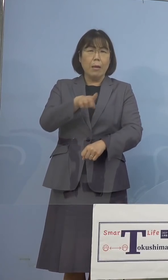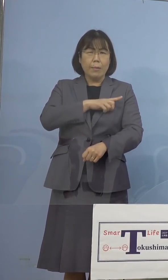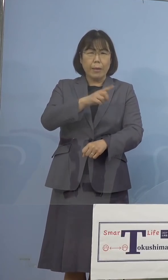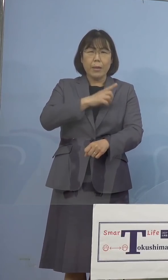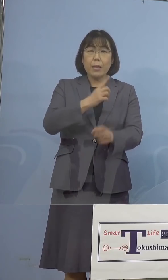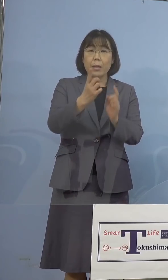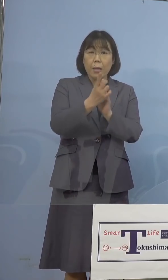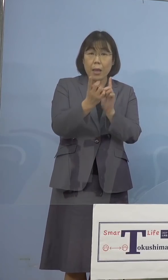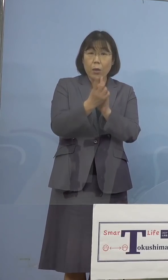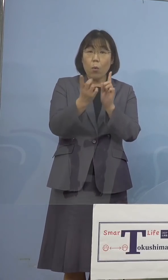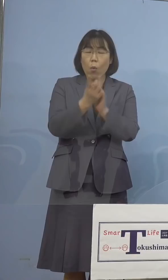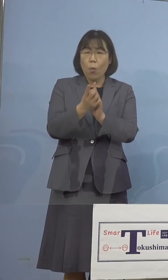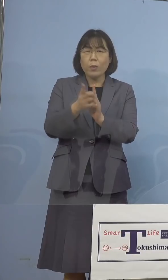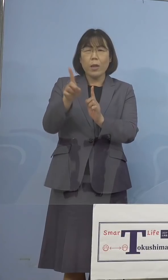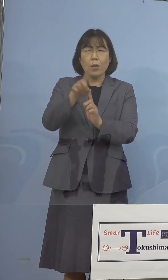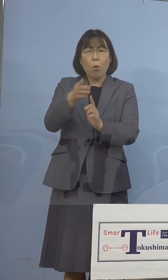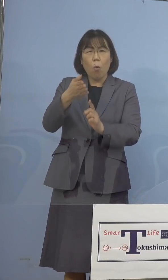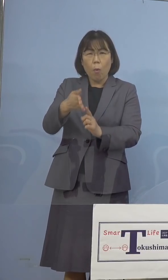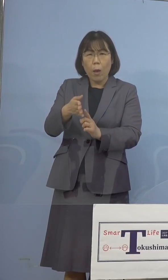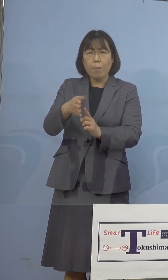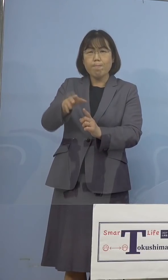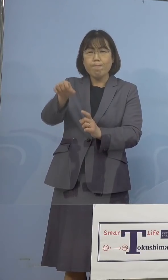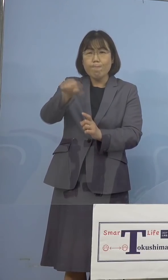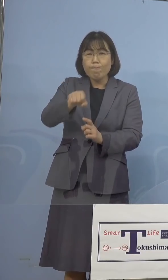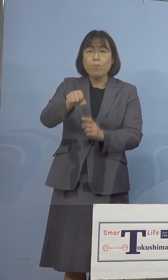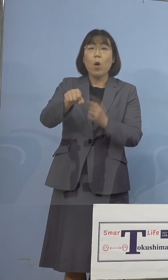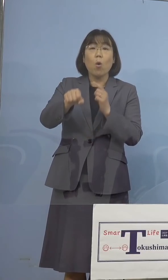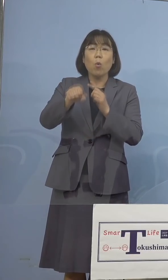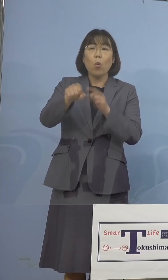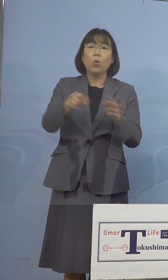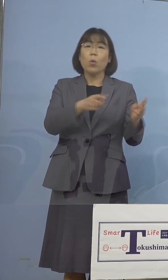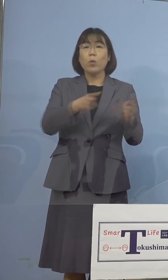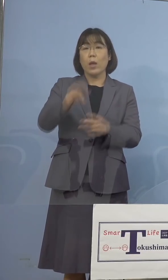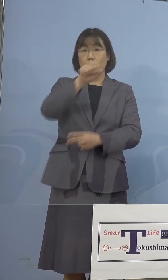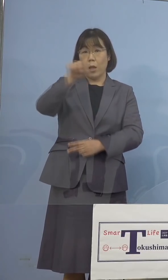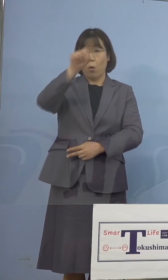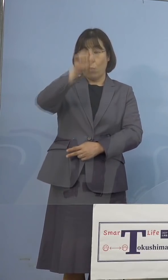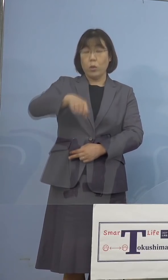検知をしていく、こうした体制を 充実させていただければと、